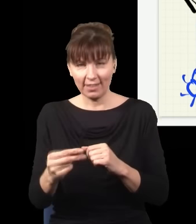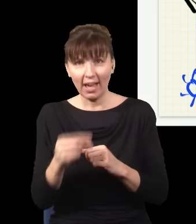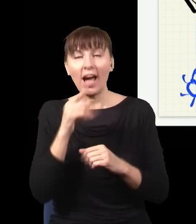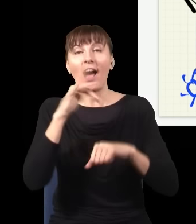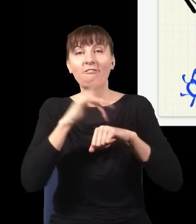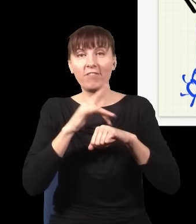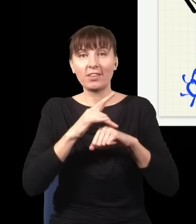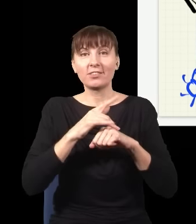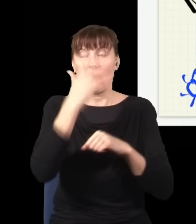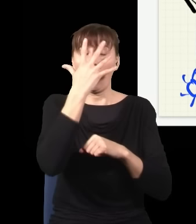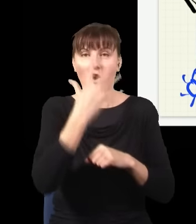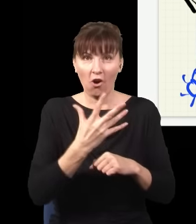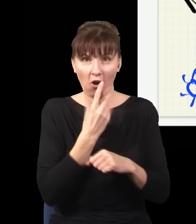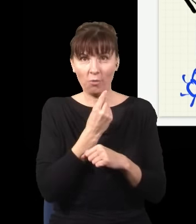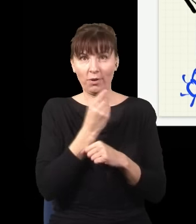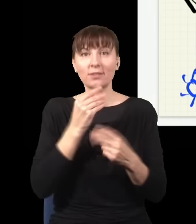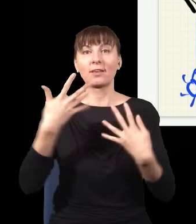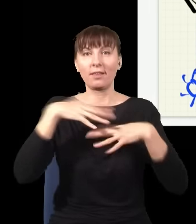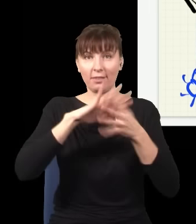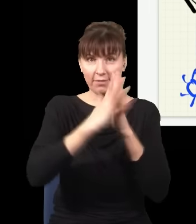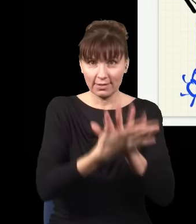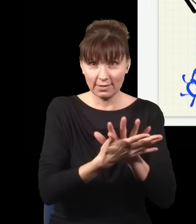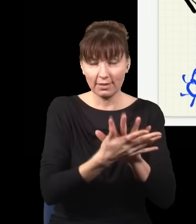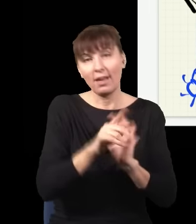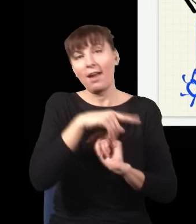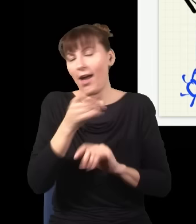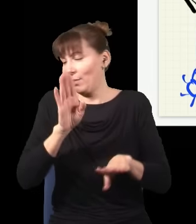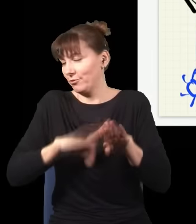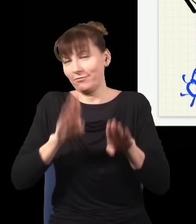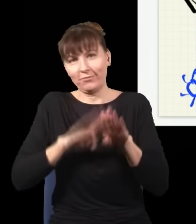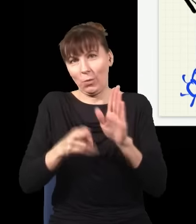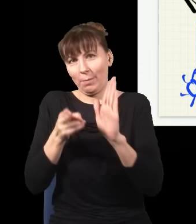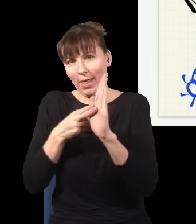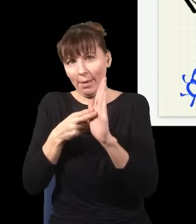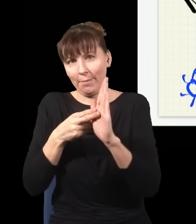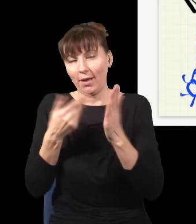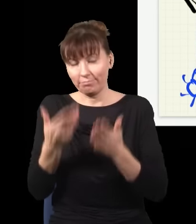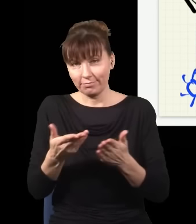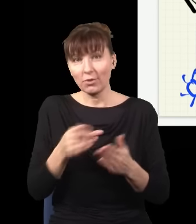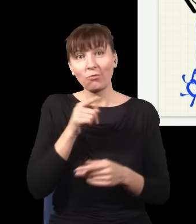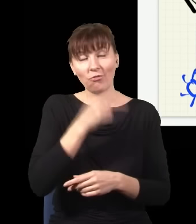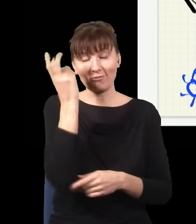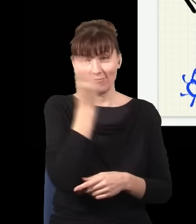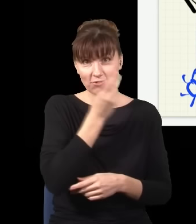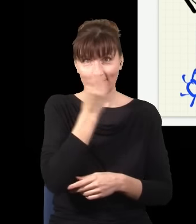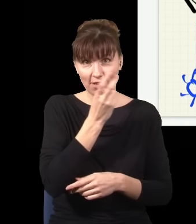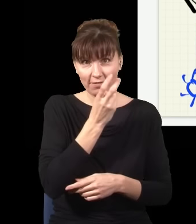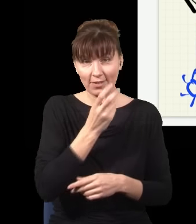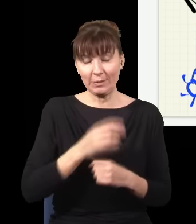jak ten, albo do zwykłej blanki, jak tutaj. Co więcej, i to jest najciekawszy wariant tego eksperymentu, może być tak,